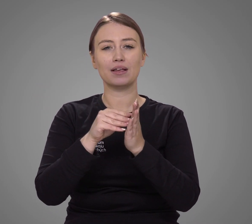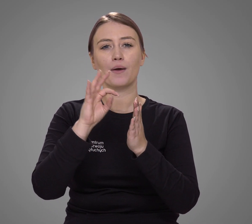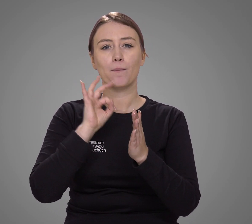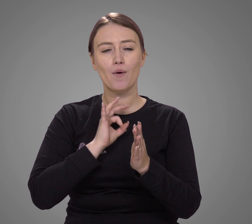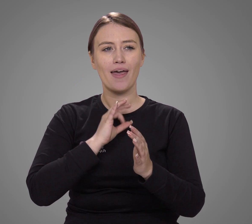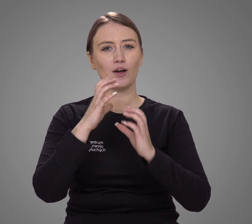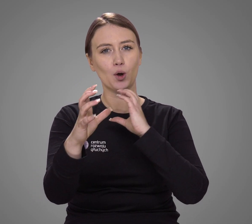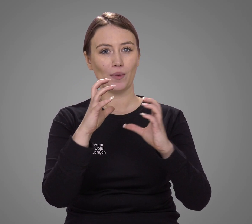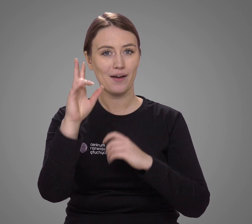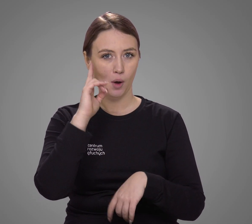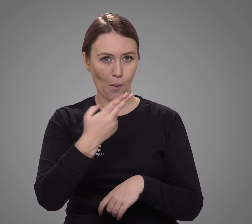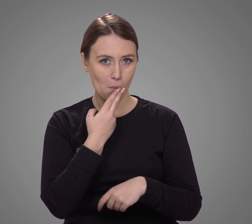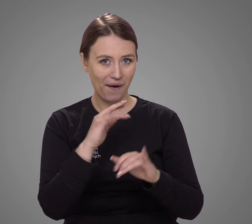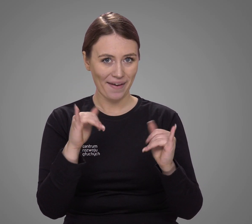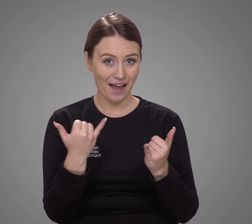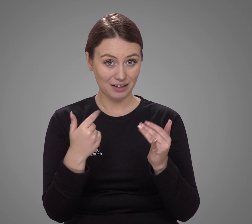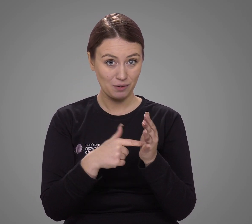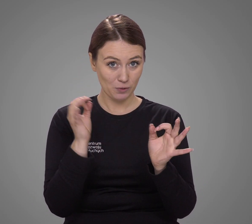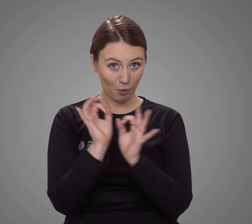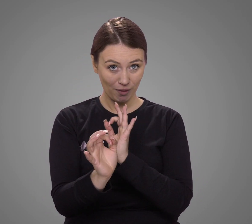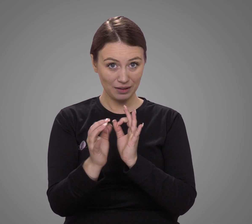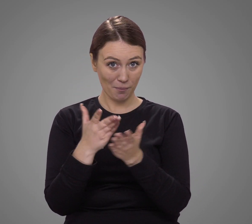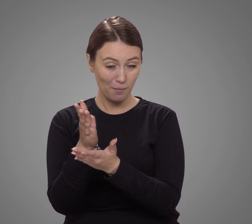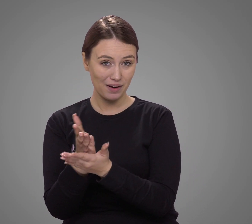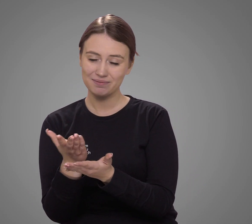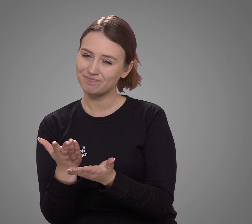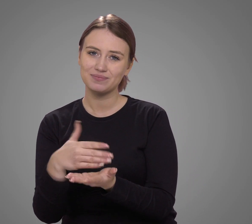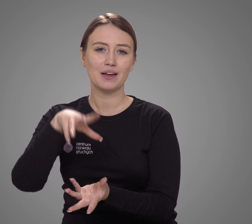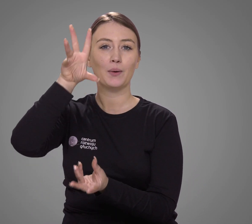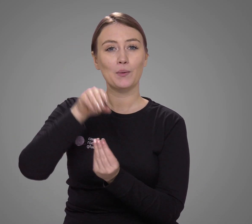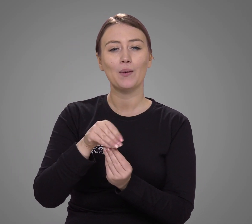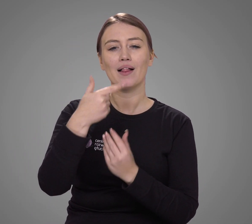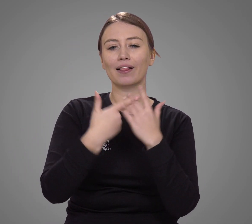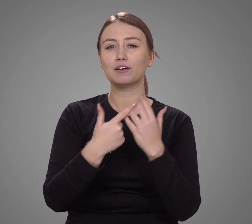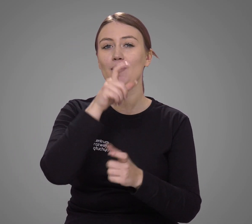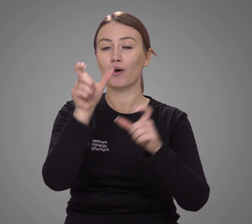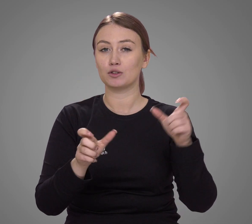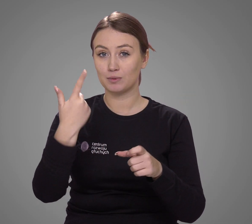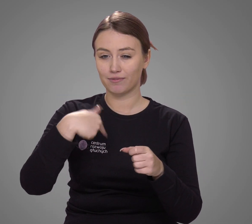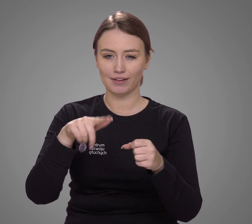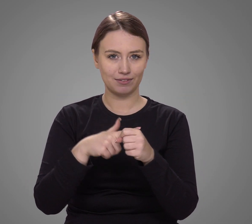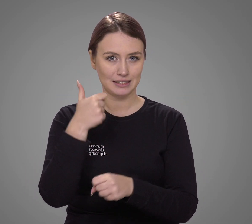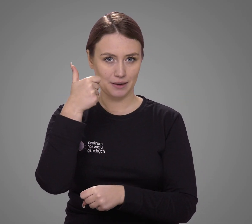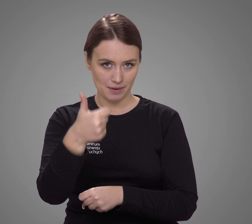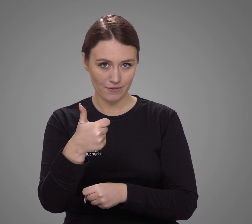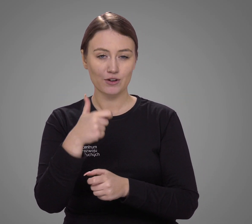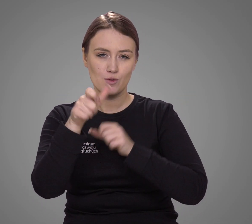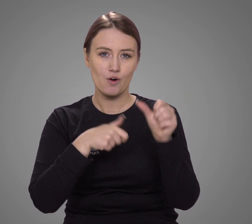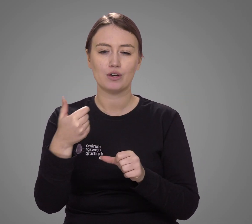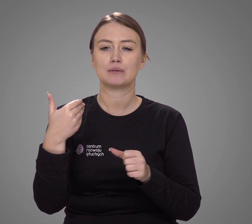nie pozwala precyzyjnie opisać sytuacji komunikacyjnej głuchych w Polsce. Podsumowując, liczba osób, która w 2021 roku